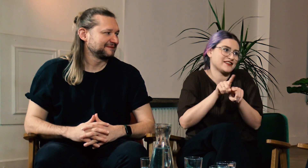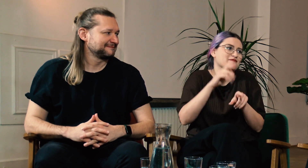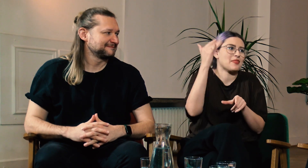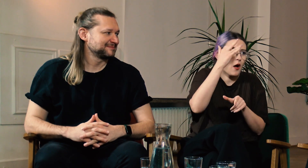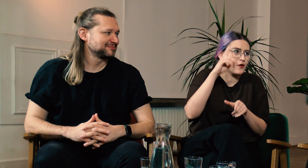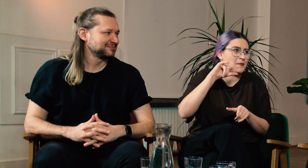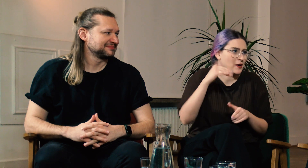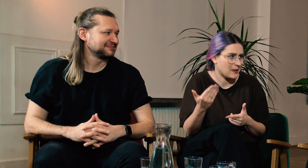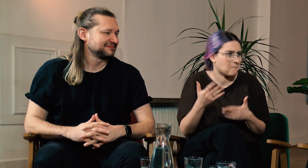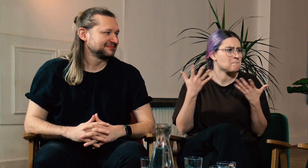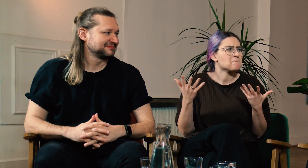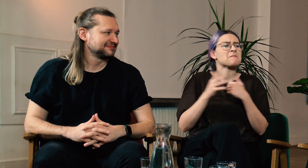migowego, ale też teorii PJM.